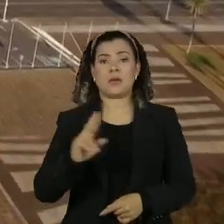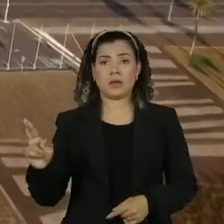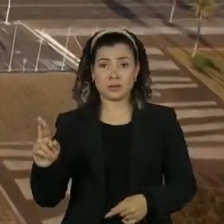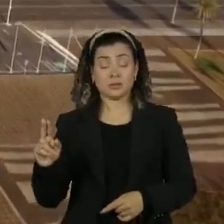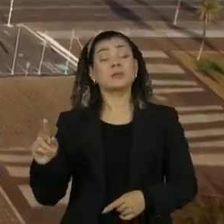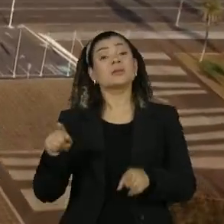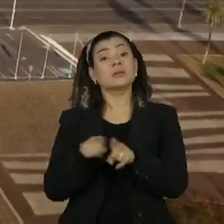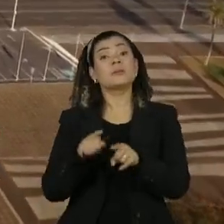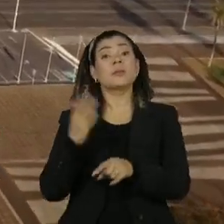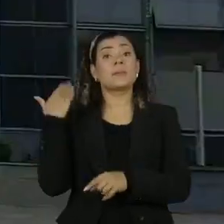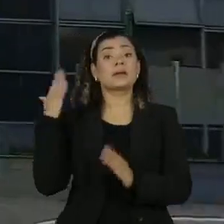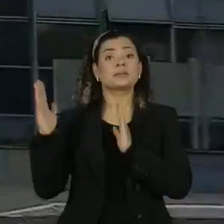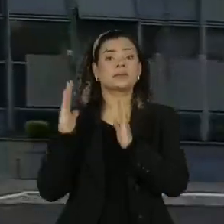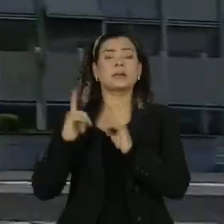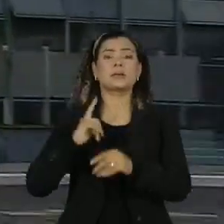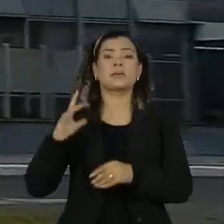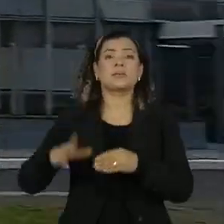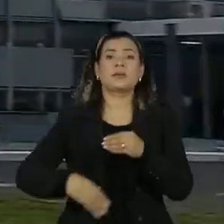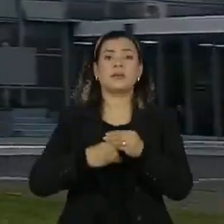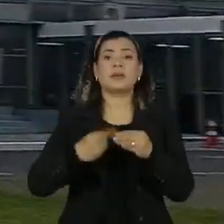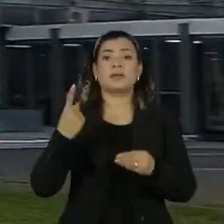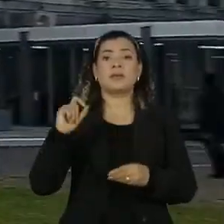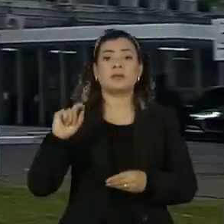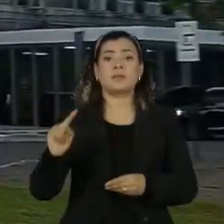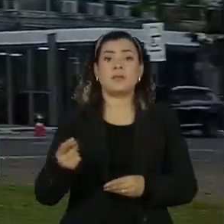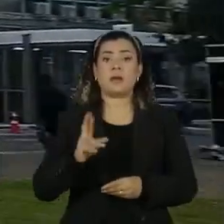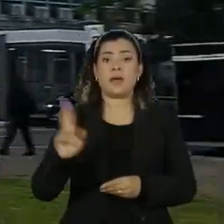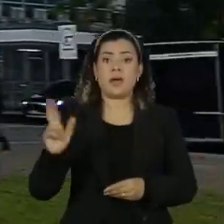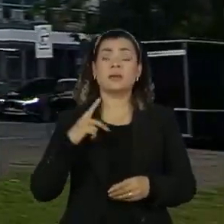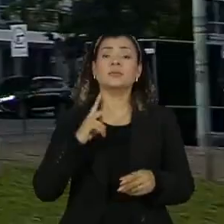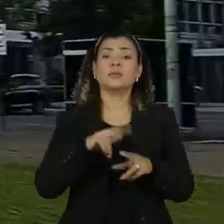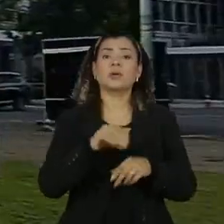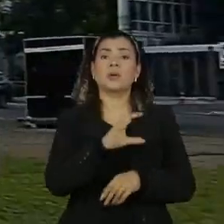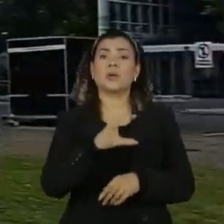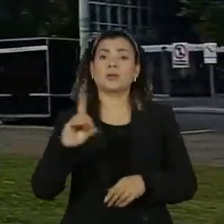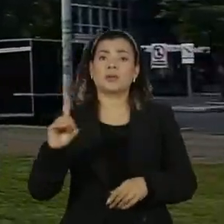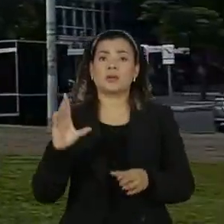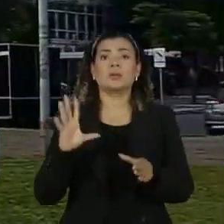época também ganhava mais 10 mil reais por um cargo de coordenador no Ministério do Turismo